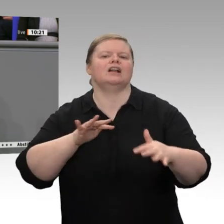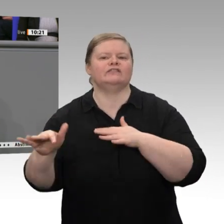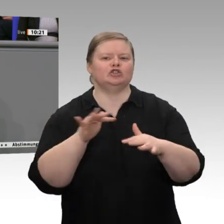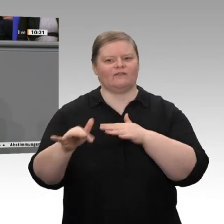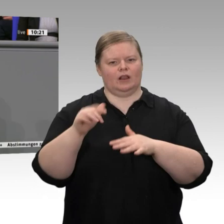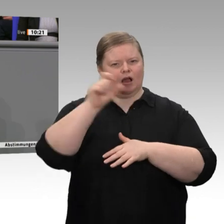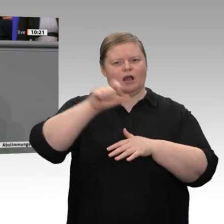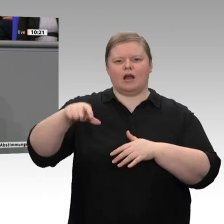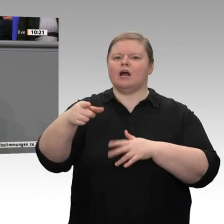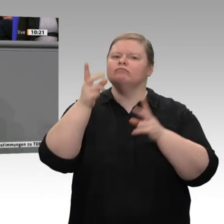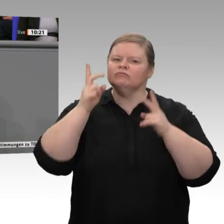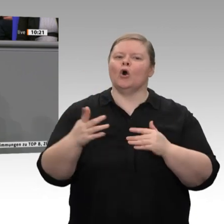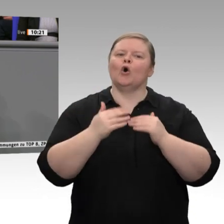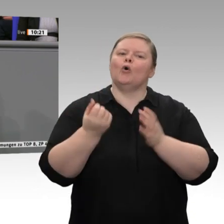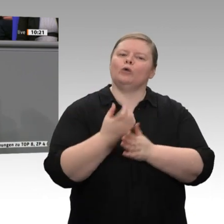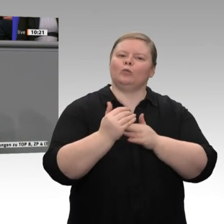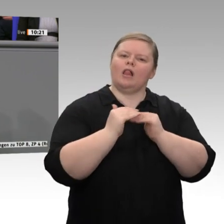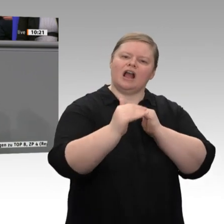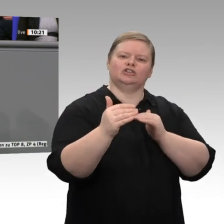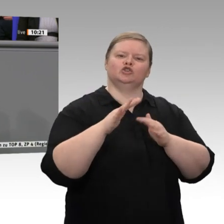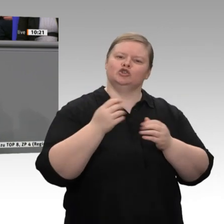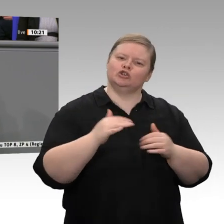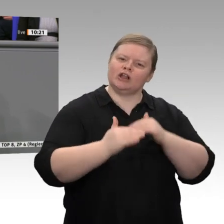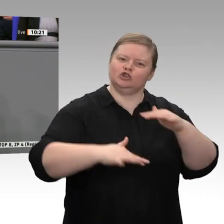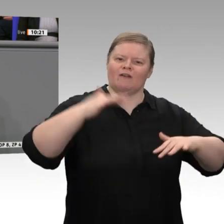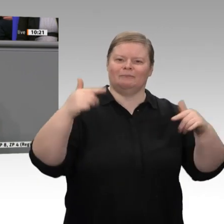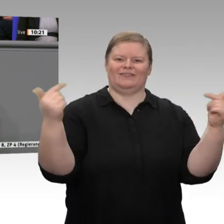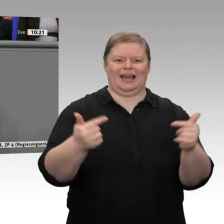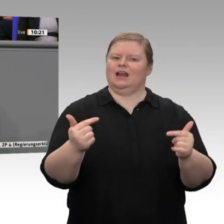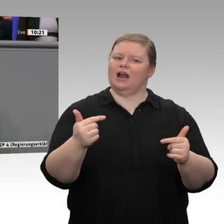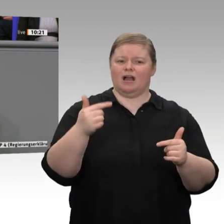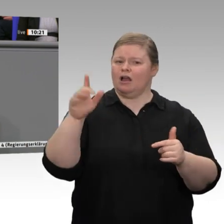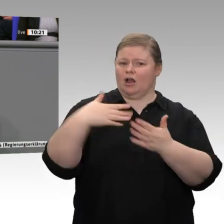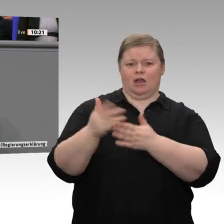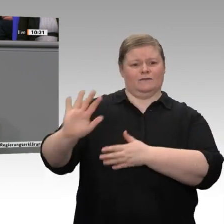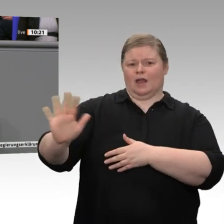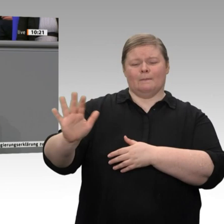Auch darauf können wir stolz sein, und auch das müssen wir weiter unterstützen, meine sehr geehrten Damen und Herren.